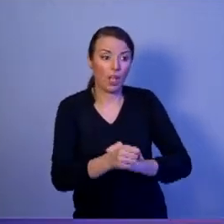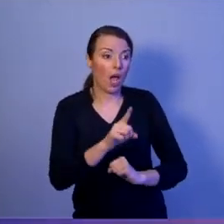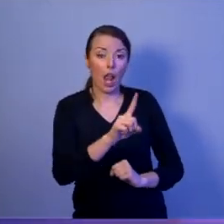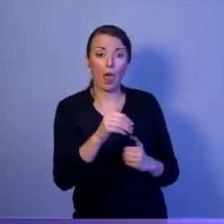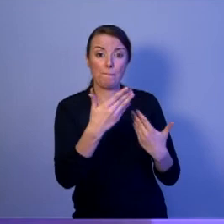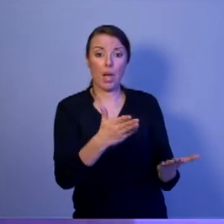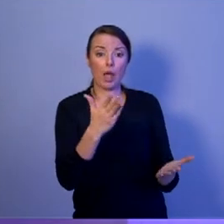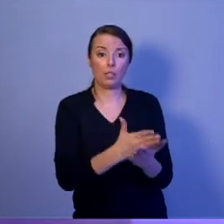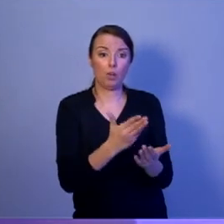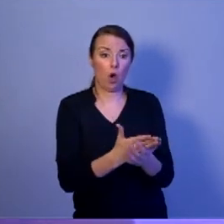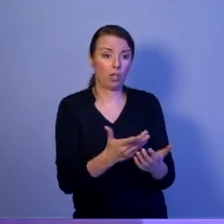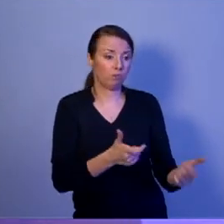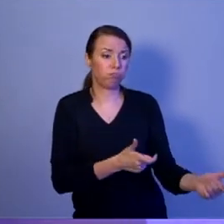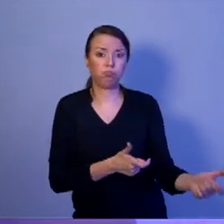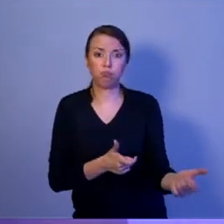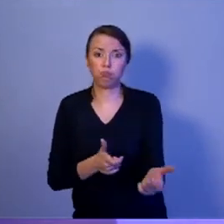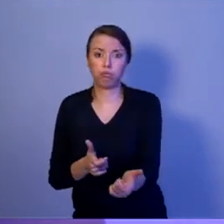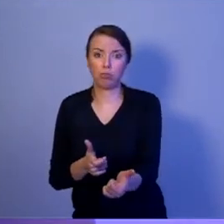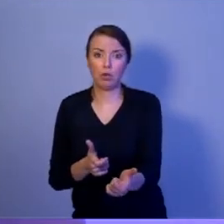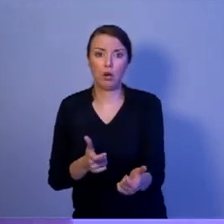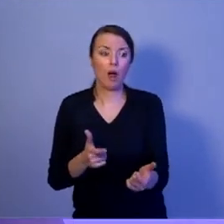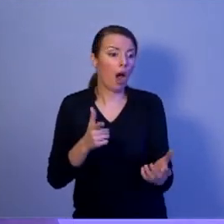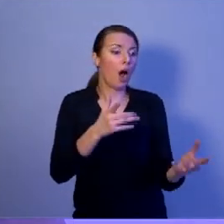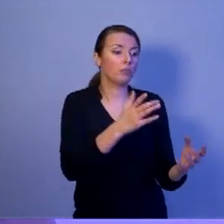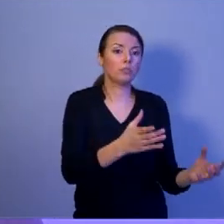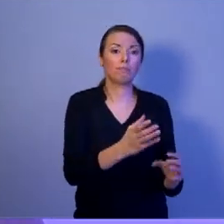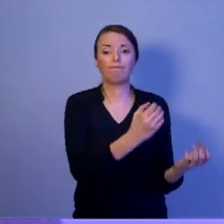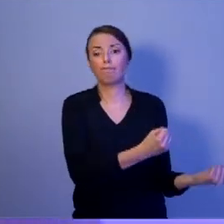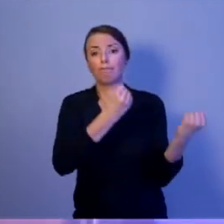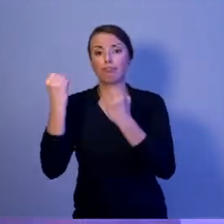i przewożonych ciężarówkami? Moje stanowcze: NIE.